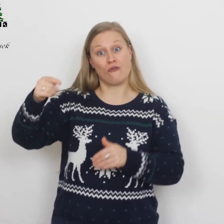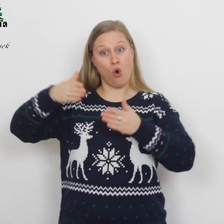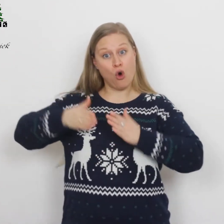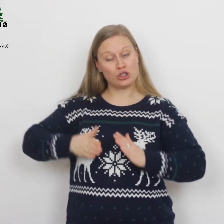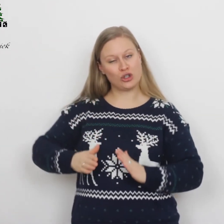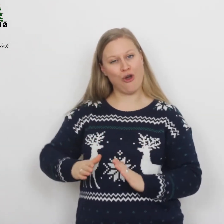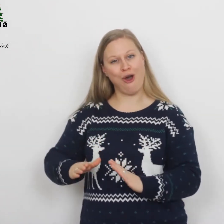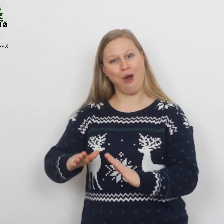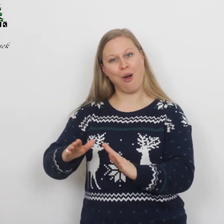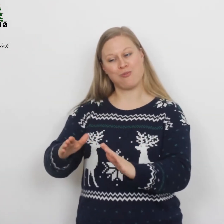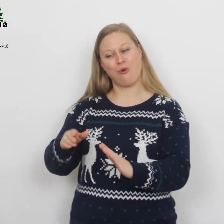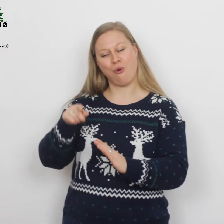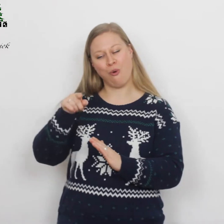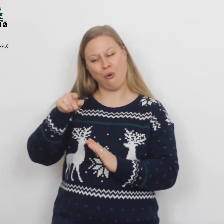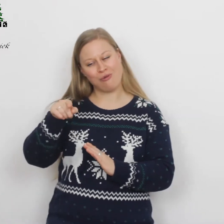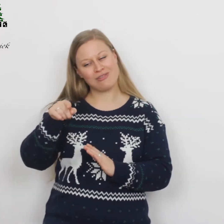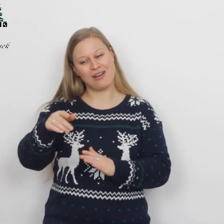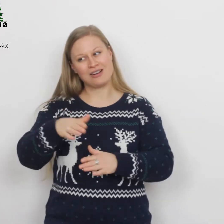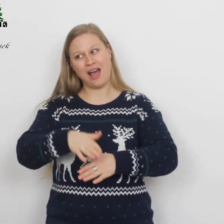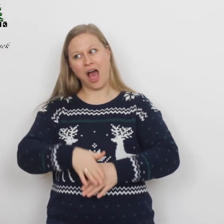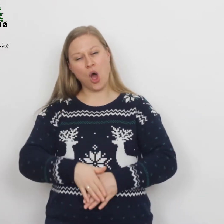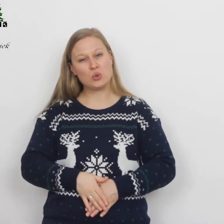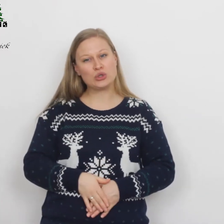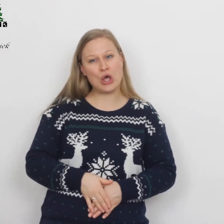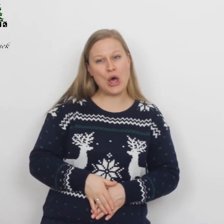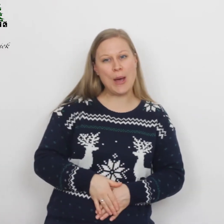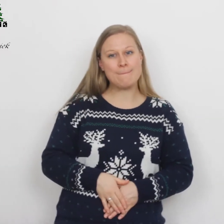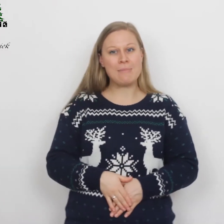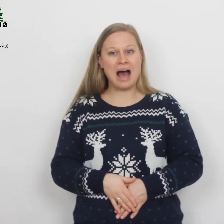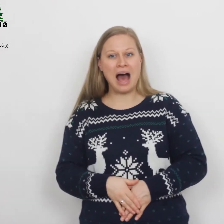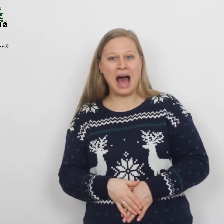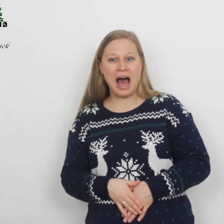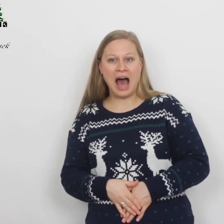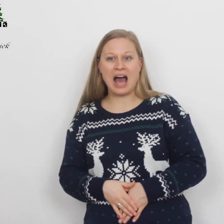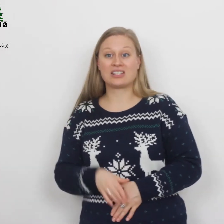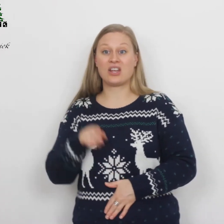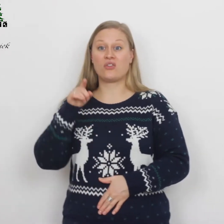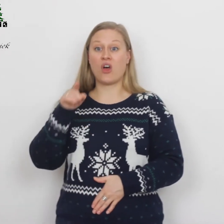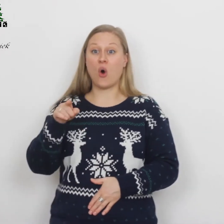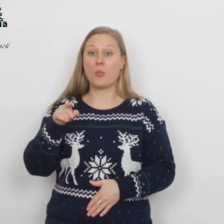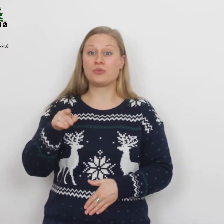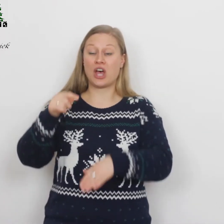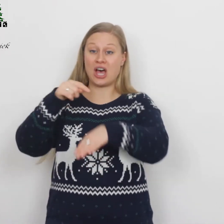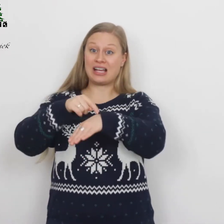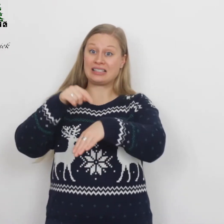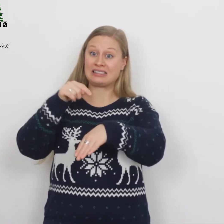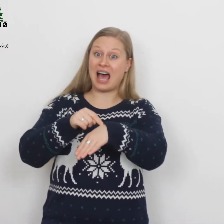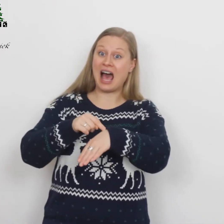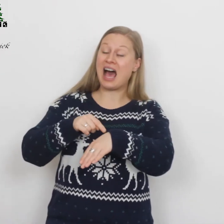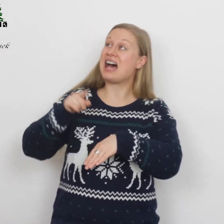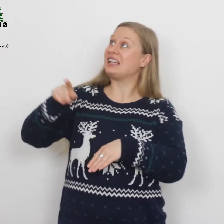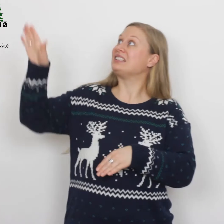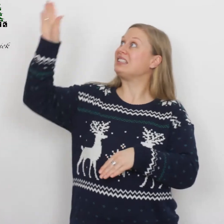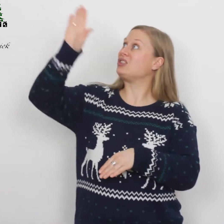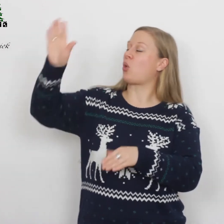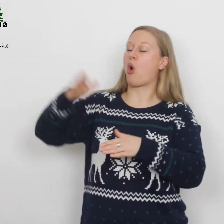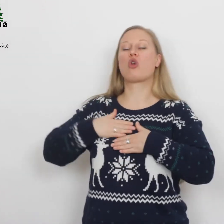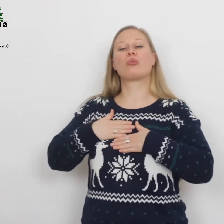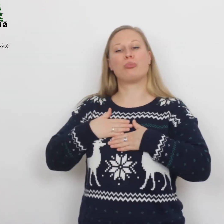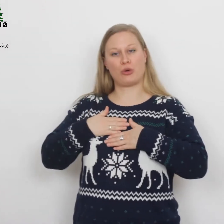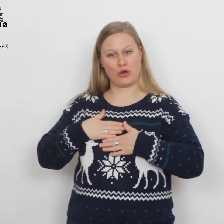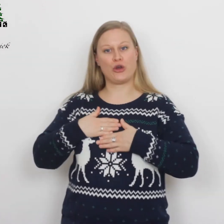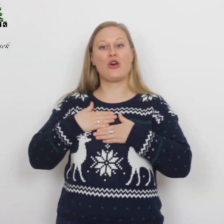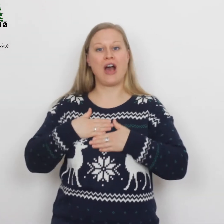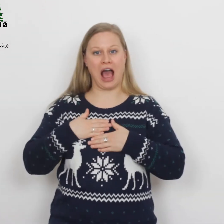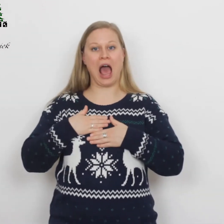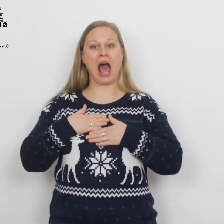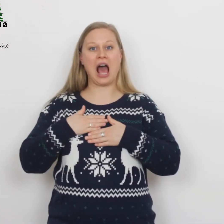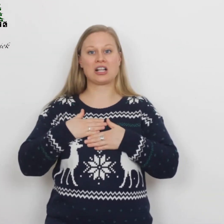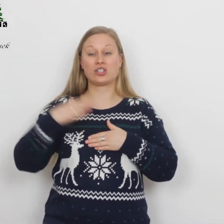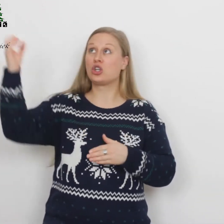wordt geboren uit een maagd op de tijd die God behaagt.